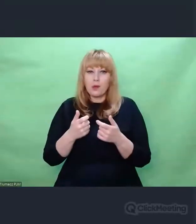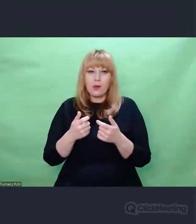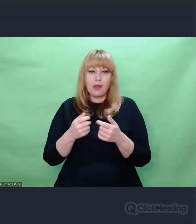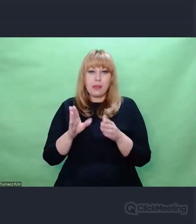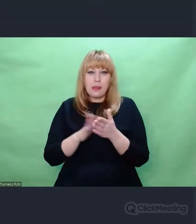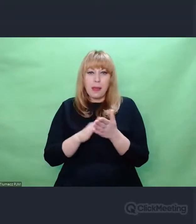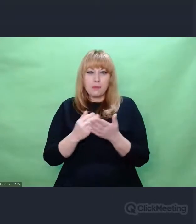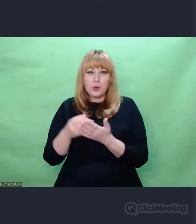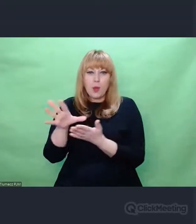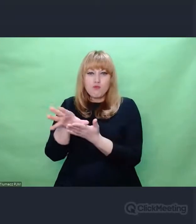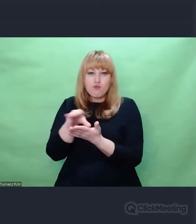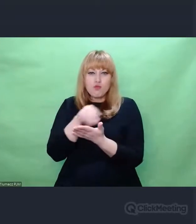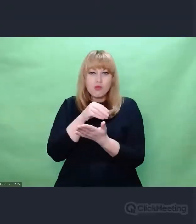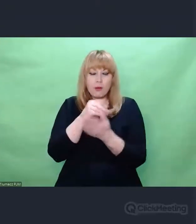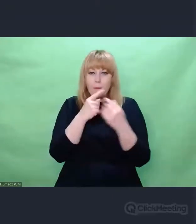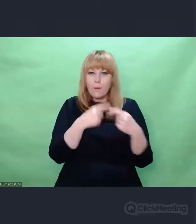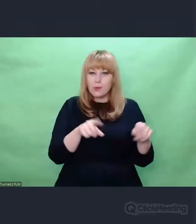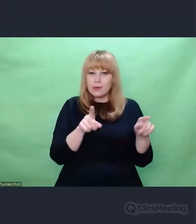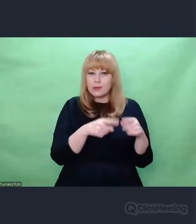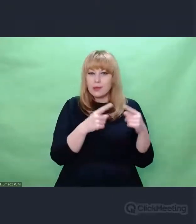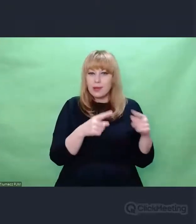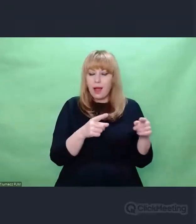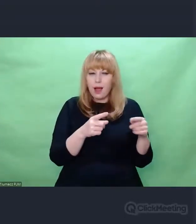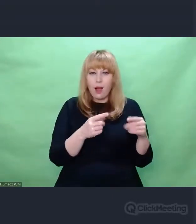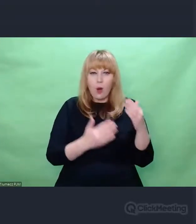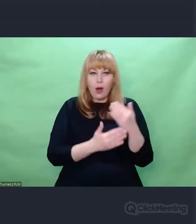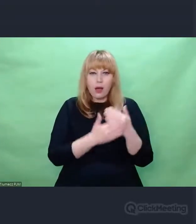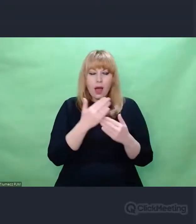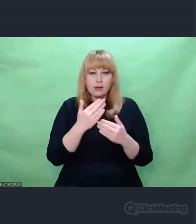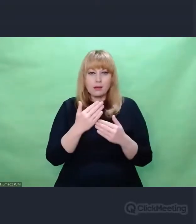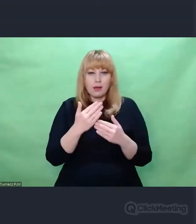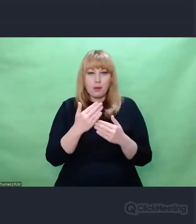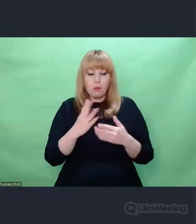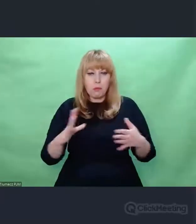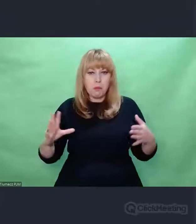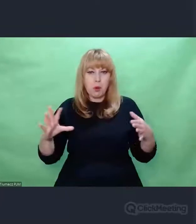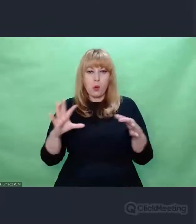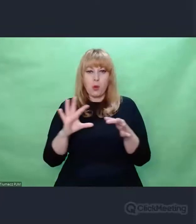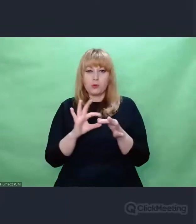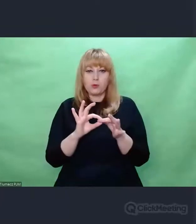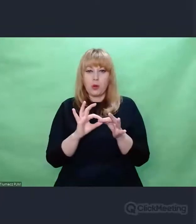znajdujemy zupełnie nowe połączenia w tym, co już istnieje. Nagle okazuje się, że